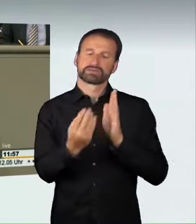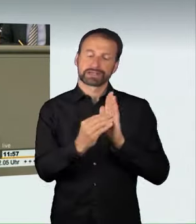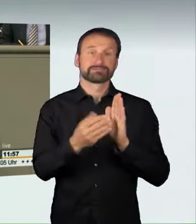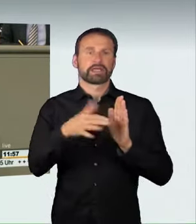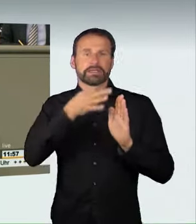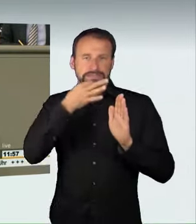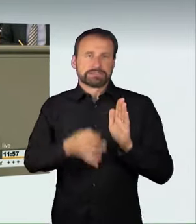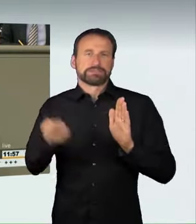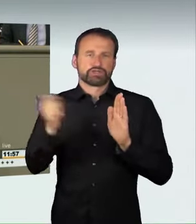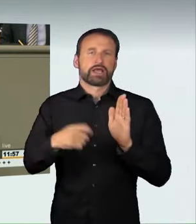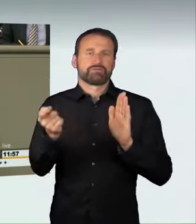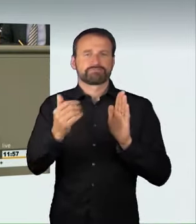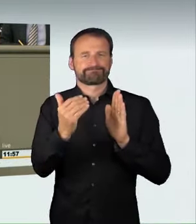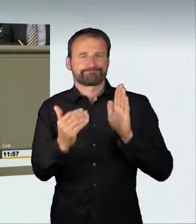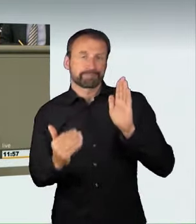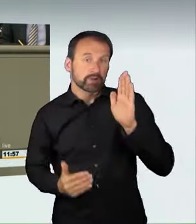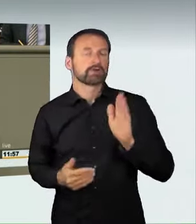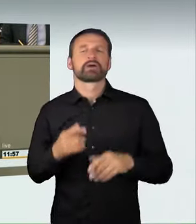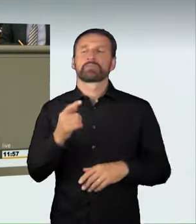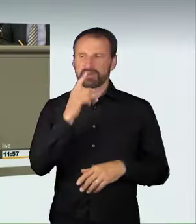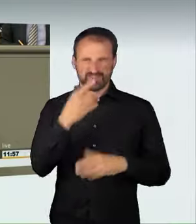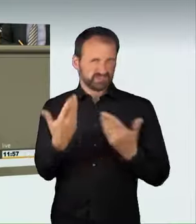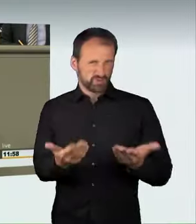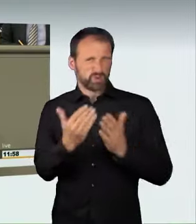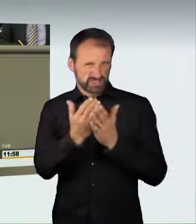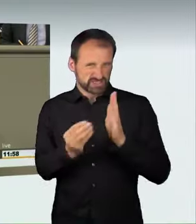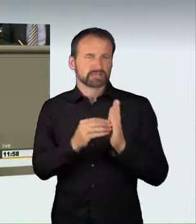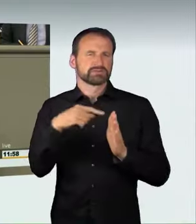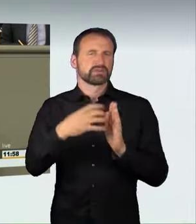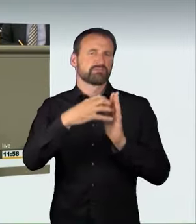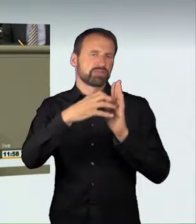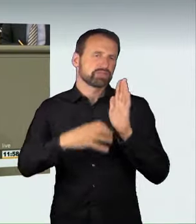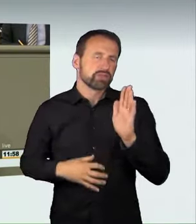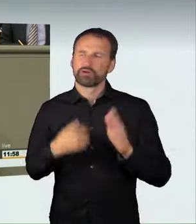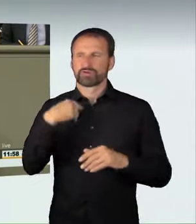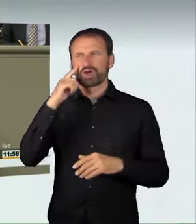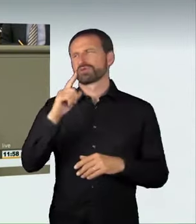Dann wäre das aber ein sehr langer Gesetzestext geworden, und ich glaube, wir wären dann auch nicht der jeweiligen Verkehrssituation